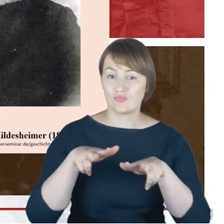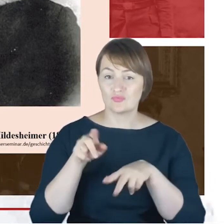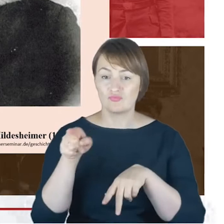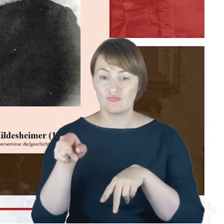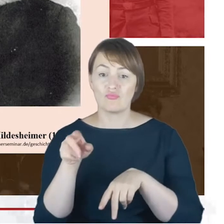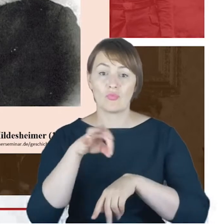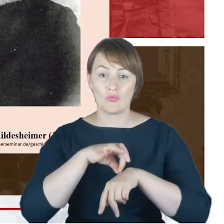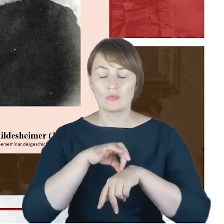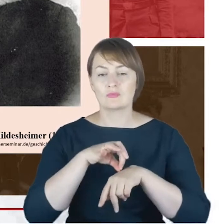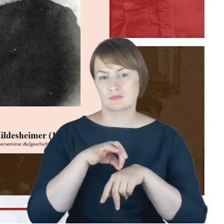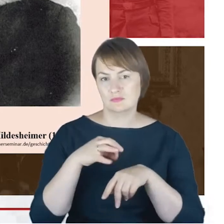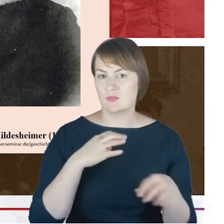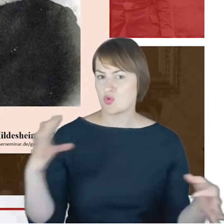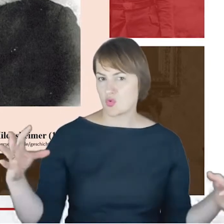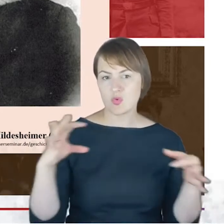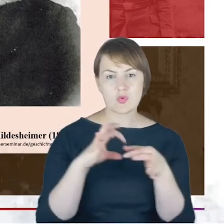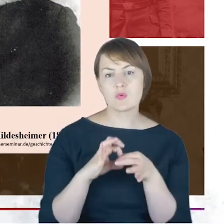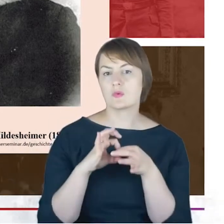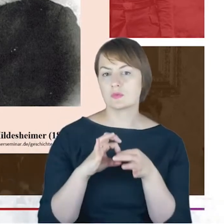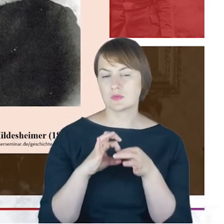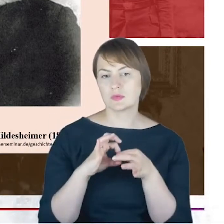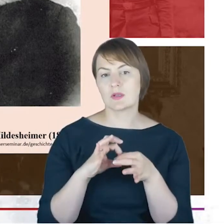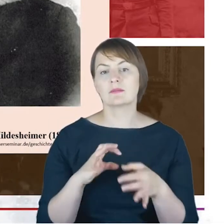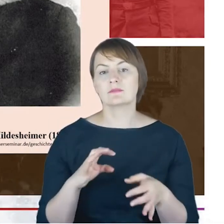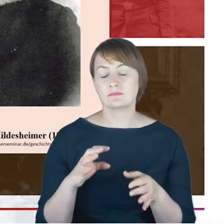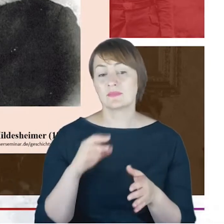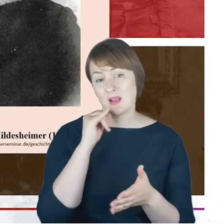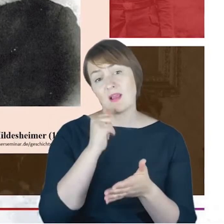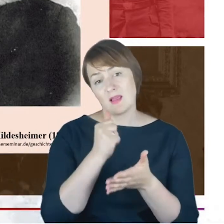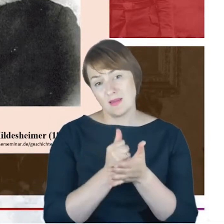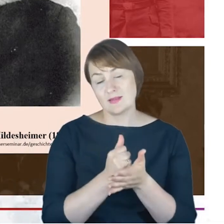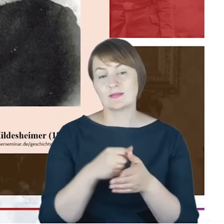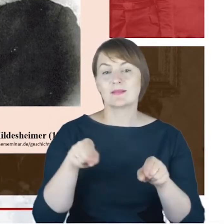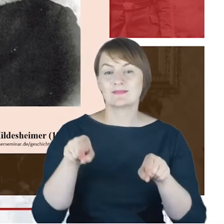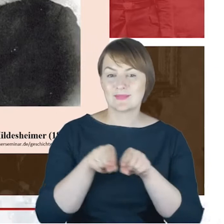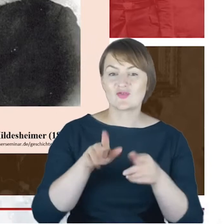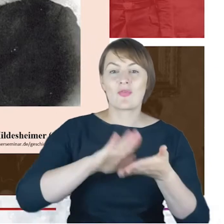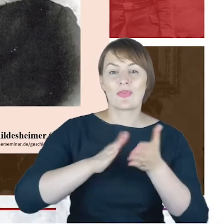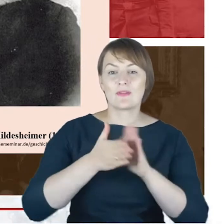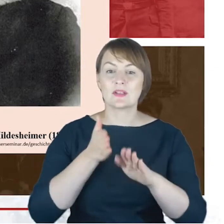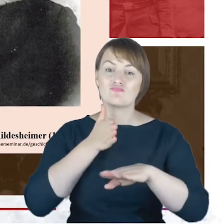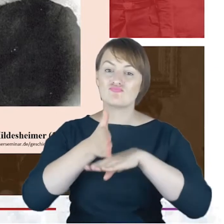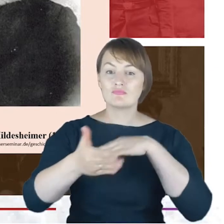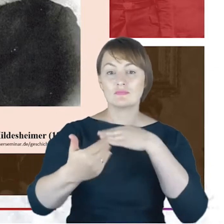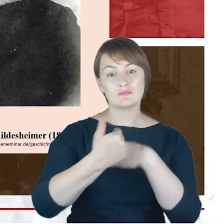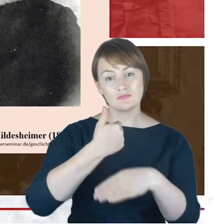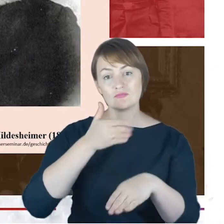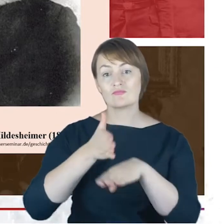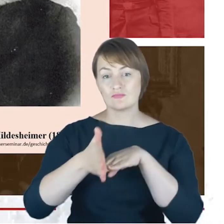kontakty listowne, ale też te rodziny się wzajemnie odwiedzały, czego właśnie ślad mamy pozostawiony-